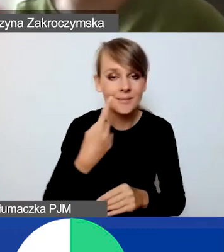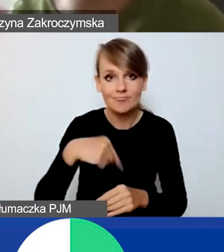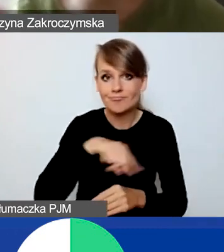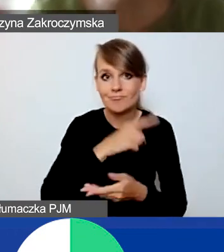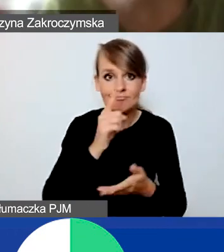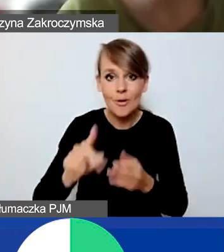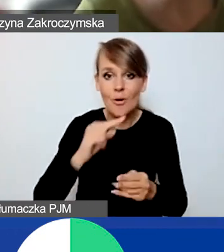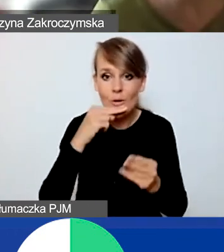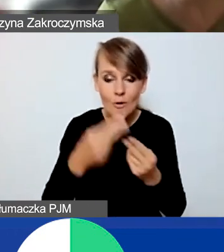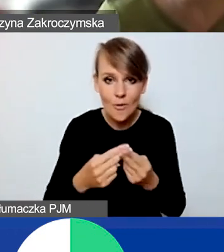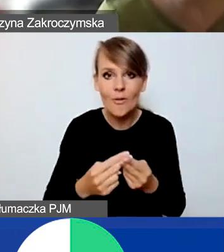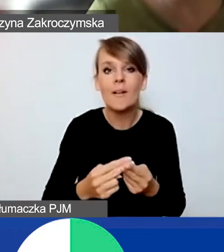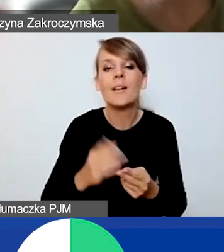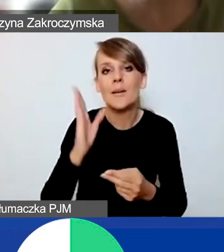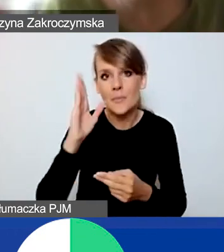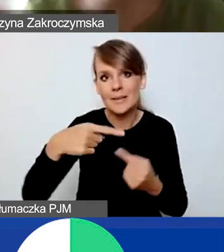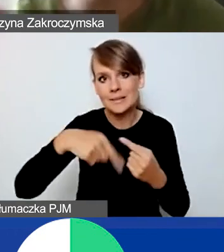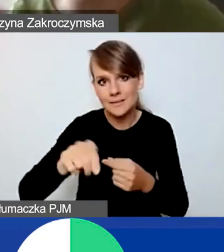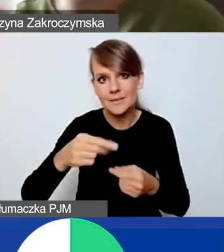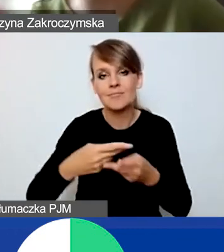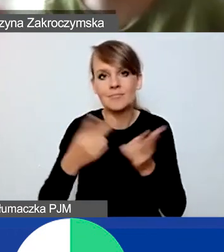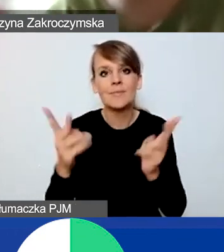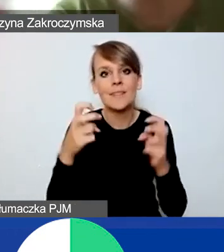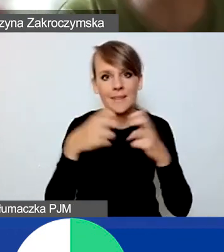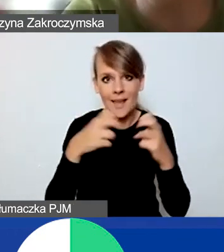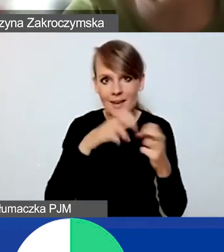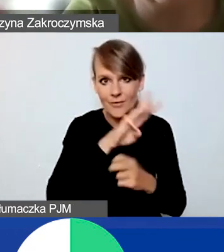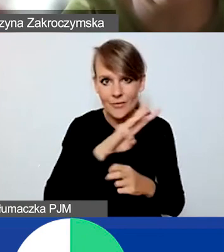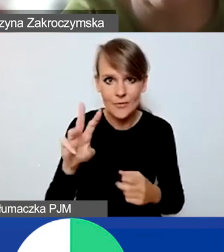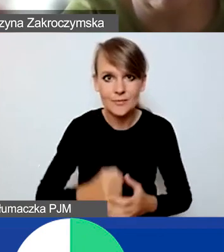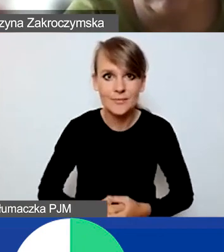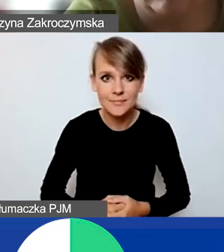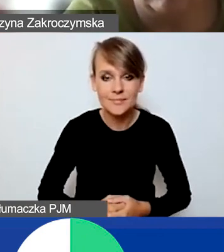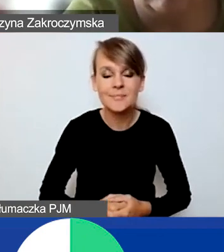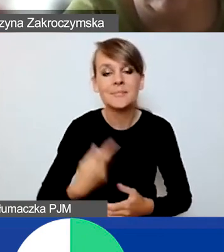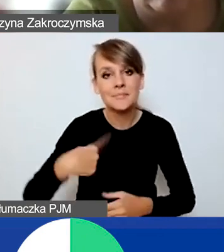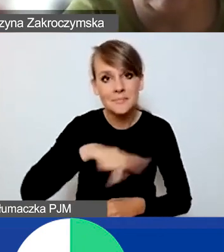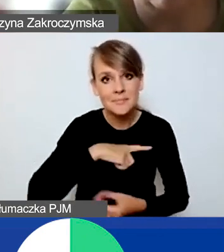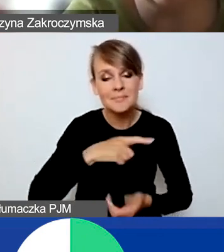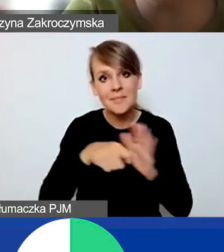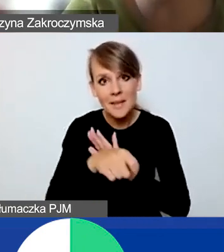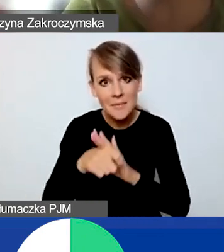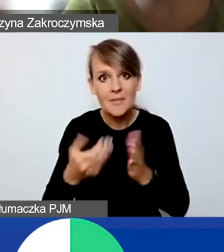pojawią się niebawem na naszej stronie internetowej. Namawiamy was do udziału w konkursie,